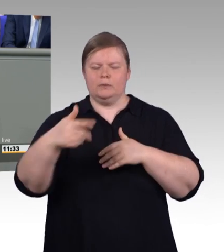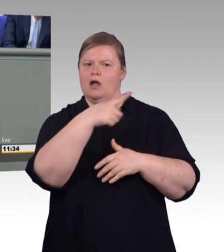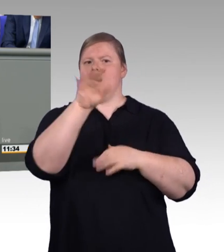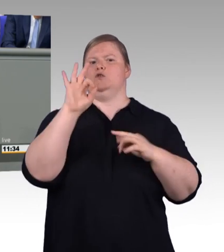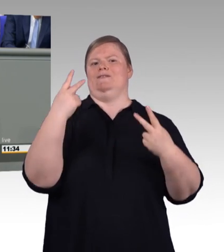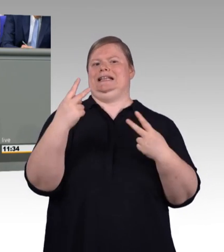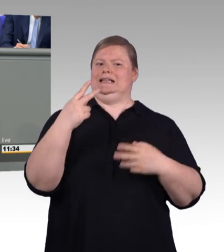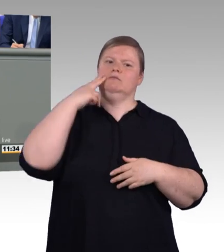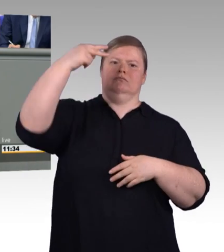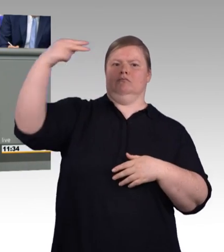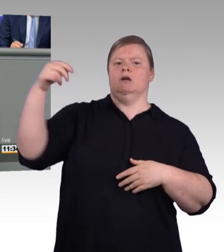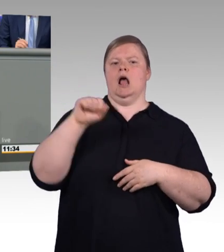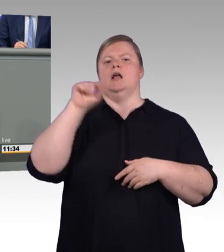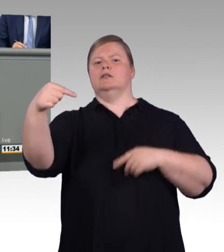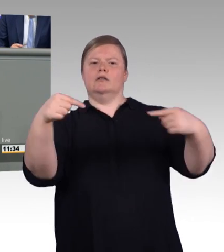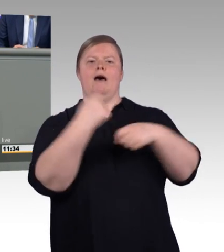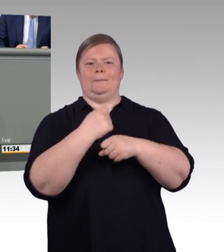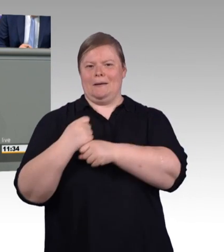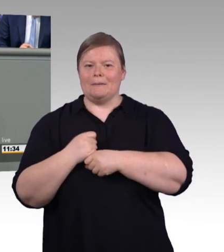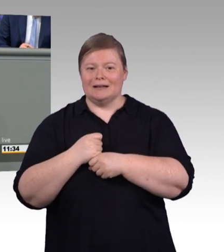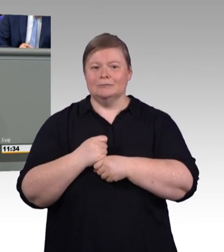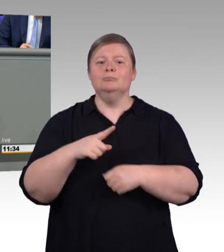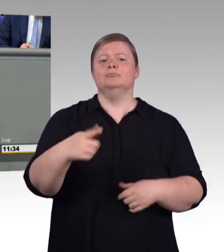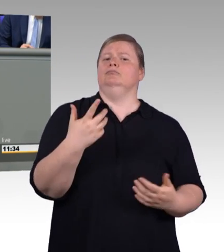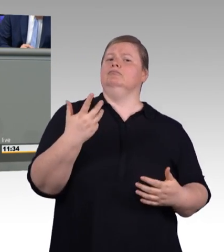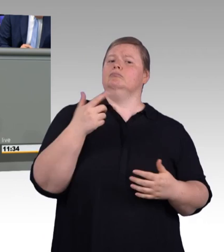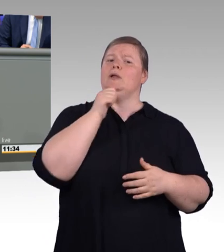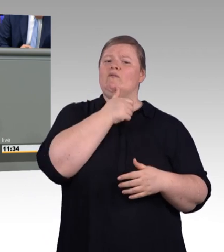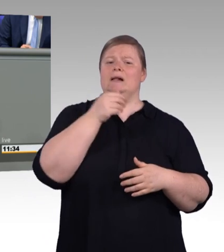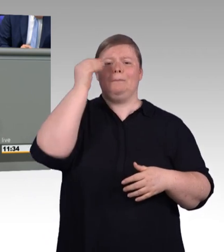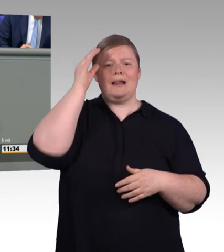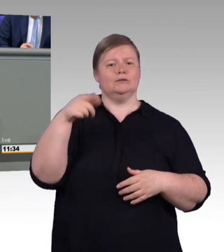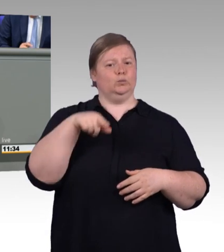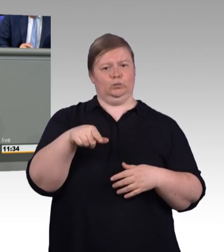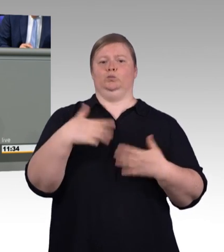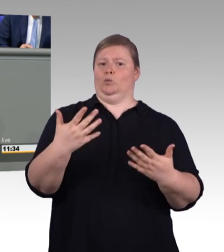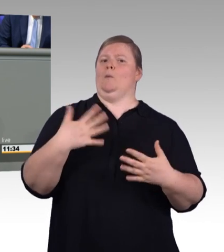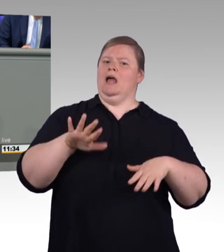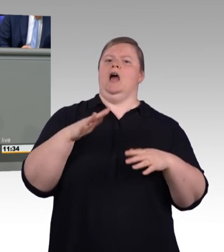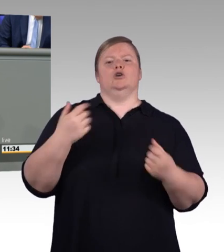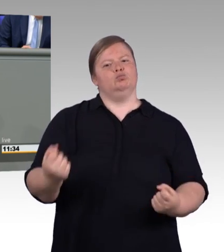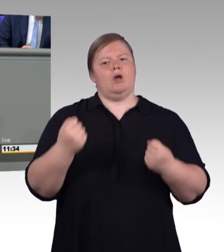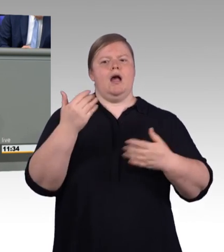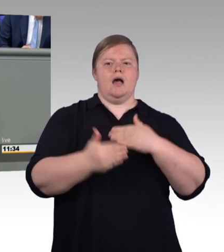jetzt und in Zukunft. Meine Damen und Herren, der nächste Schritt zur Stärkung der beruflichen Bildung ist schon auf dem Weg.